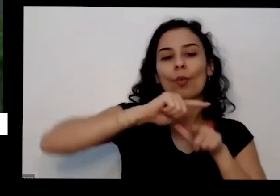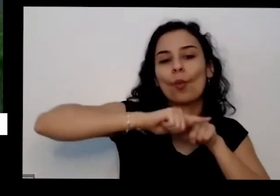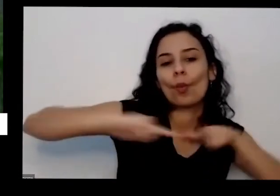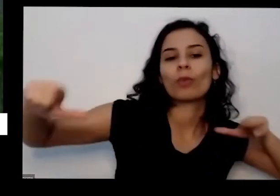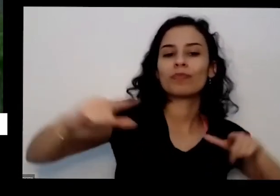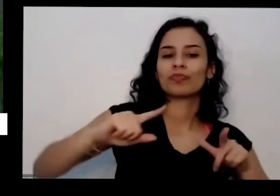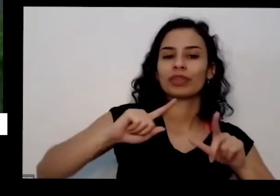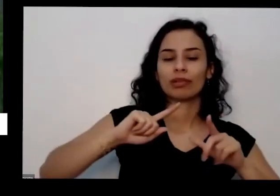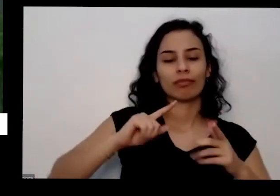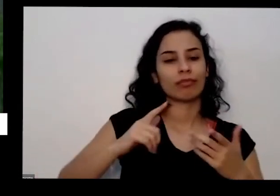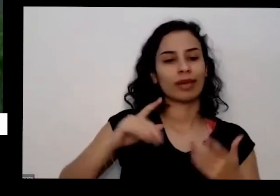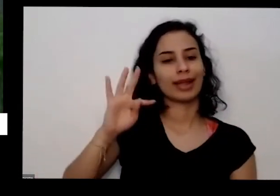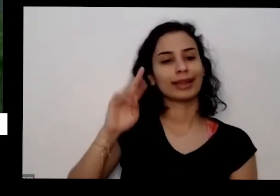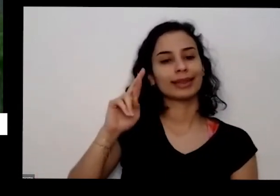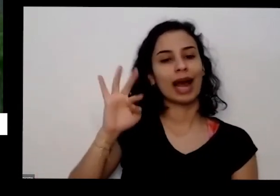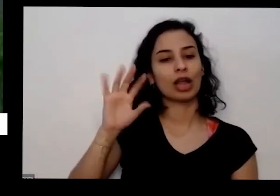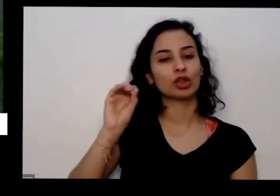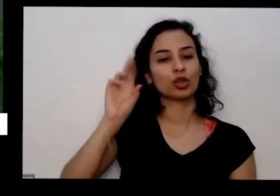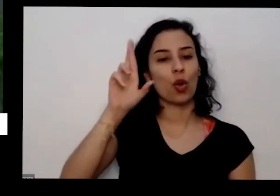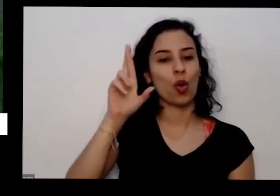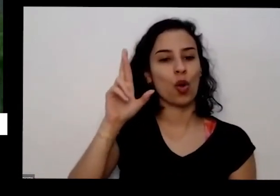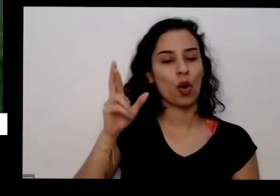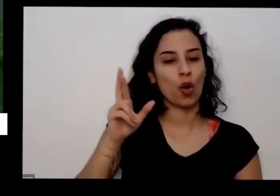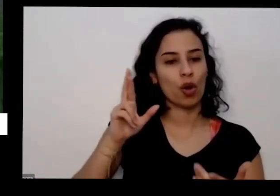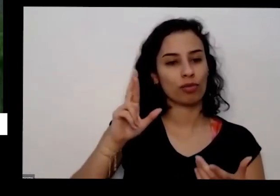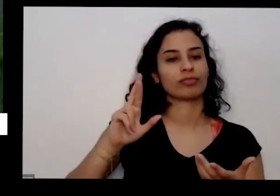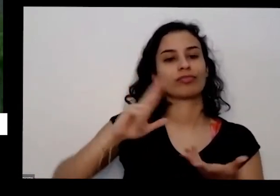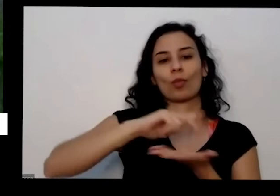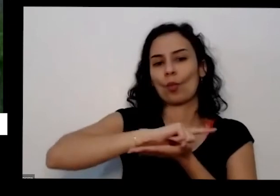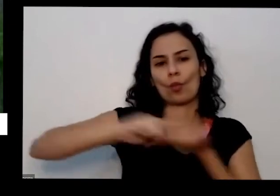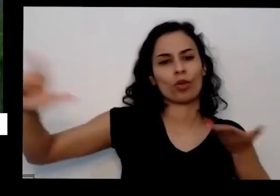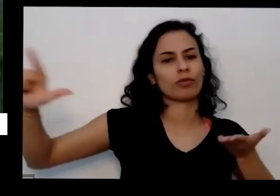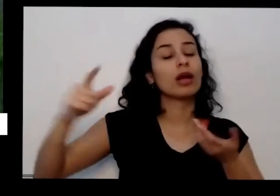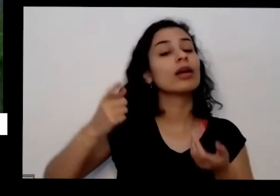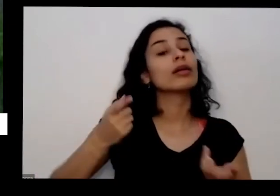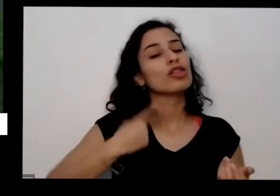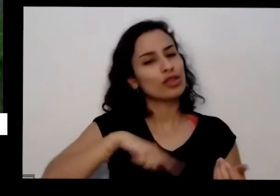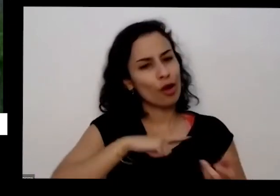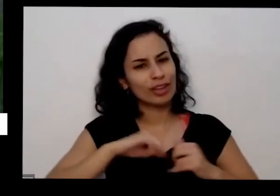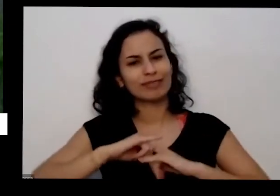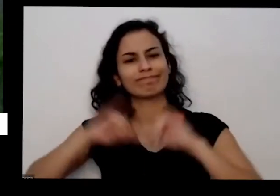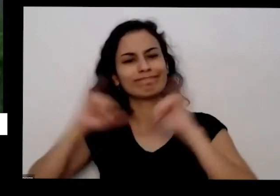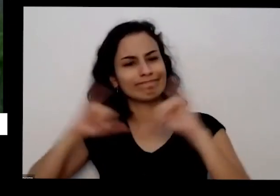barulho na cidade foi impressa de receber no seu na empresa tal a secretaria de saúde no seu amor